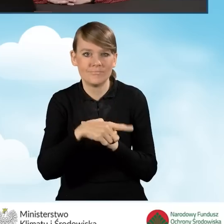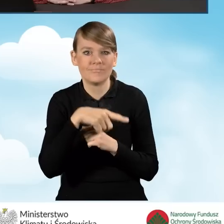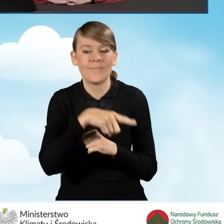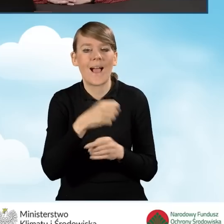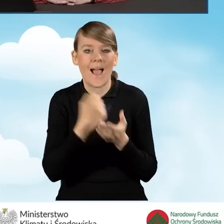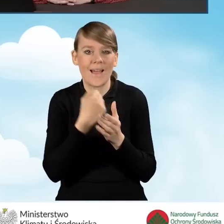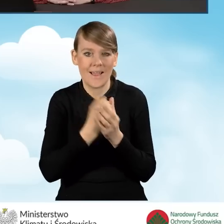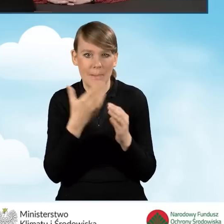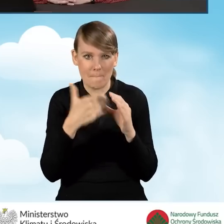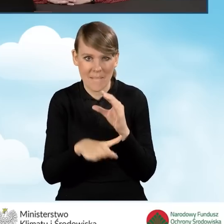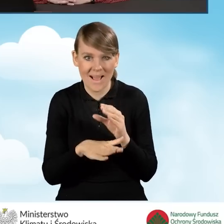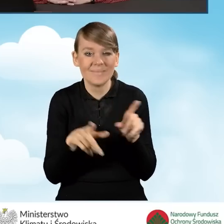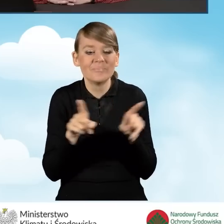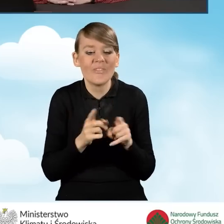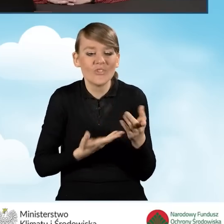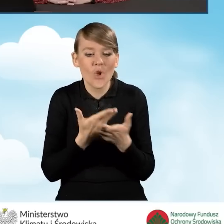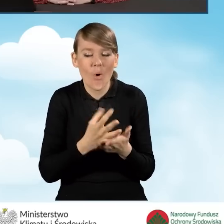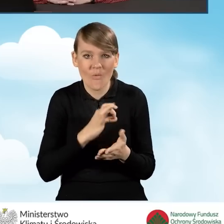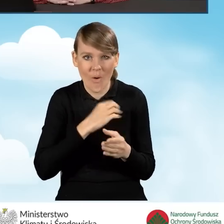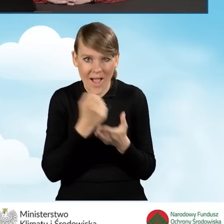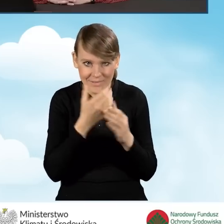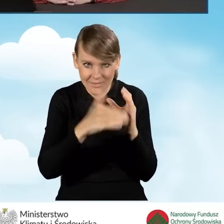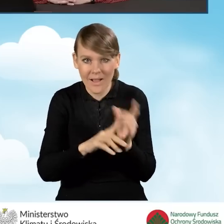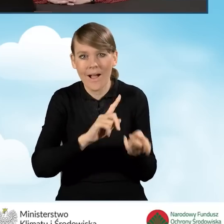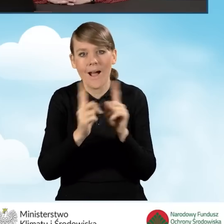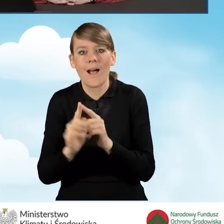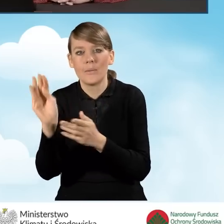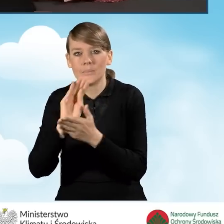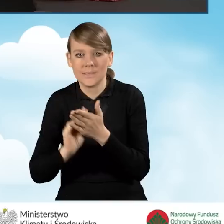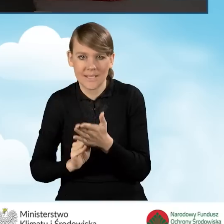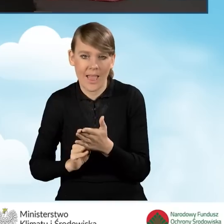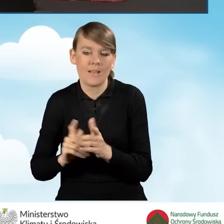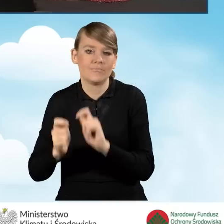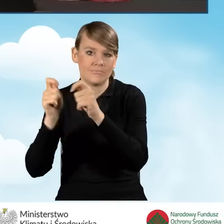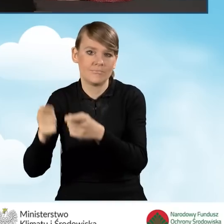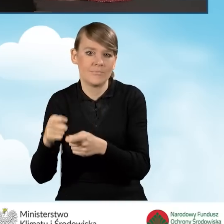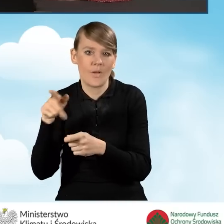z adresu e-mail, który jest wskazany we wniosku albo w formie pisemnej do właściwego wojewódzkiego funduszu.